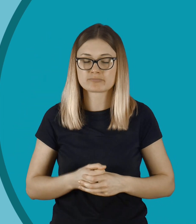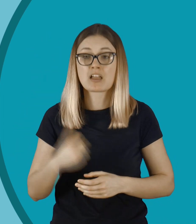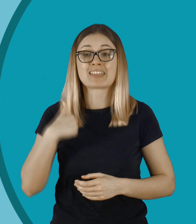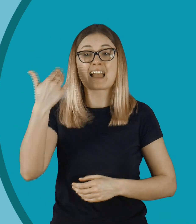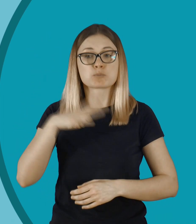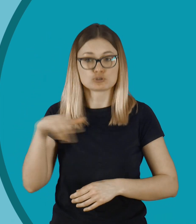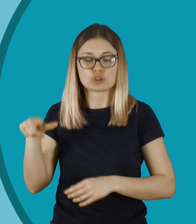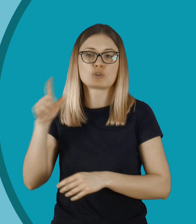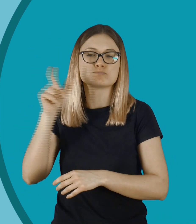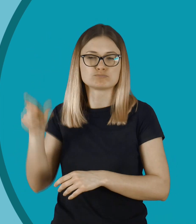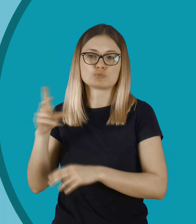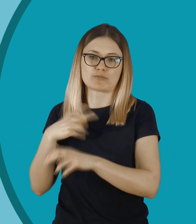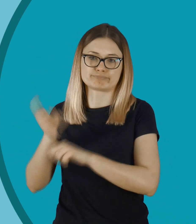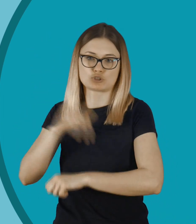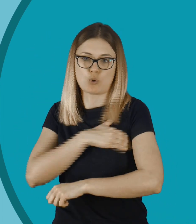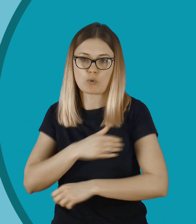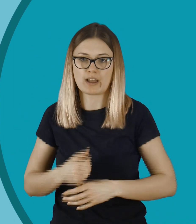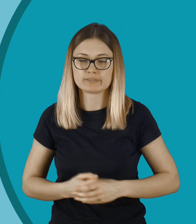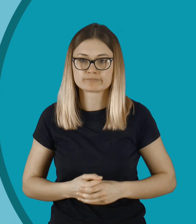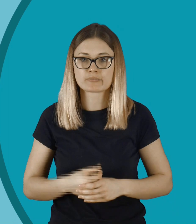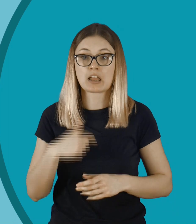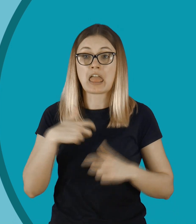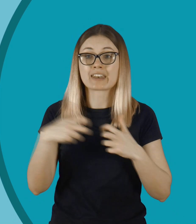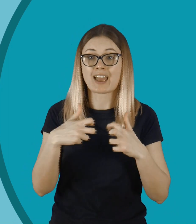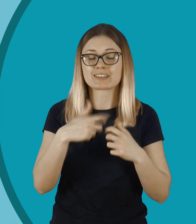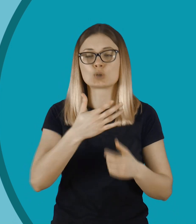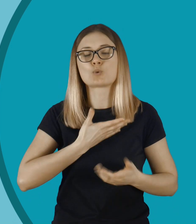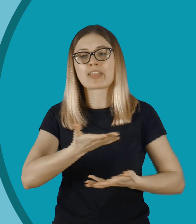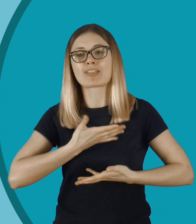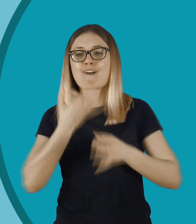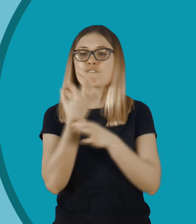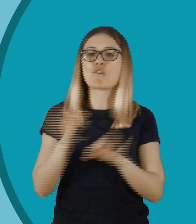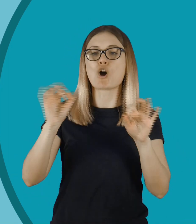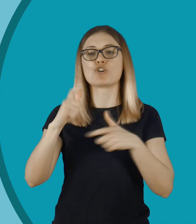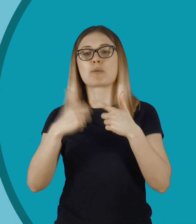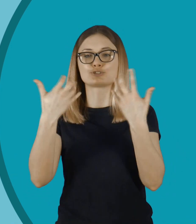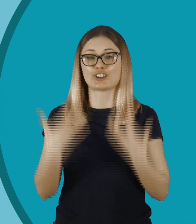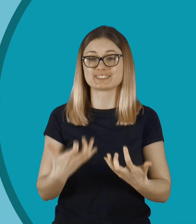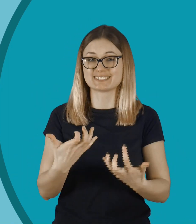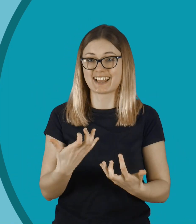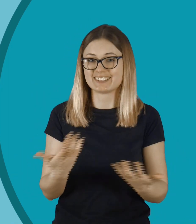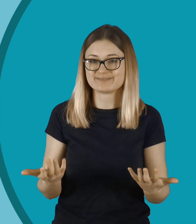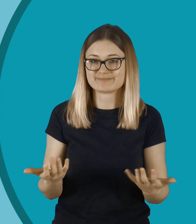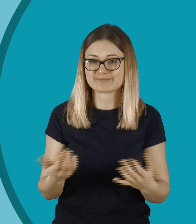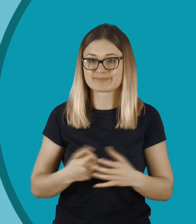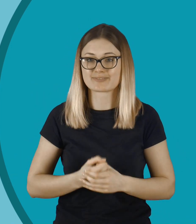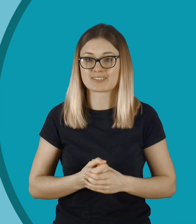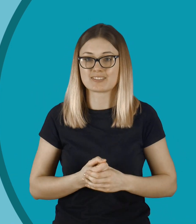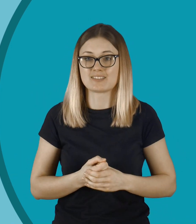Został po prostu wyrzucony ze szkoły. Wydaje mi się, że internet daje takie złudne poczucie wolności